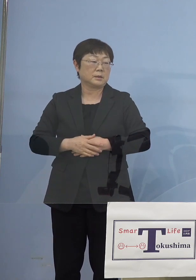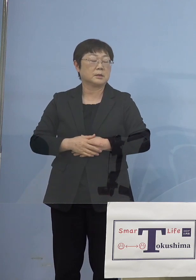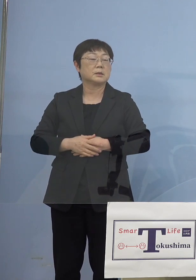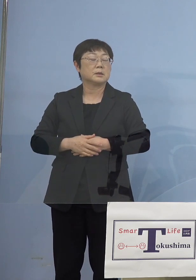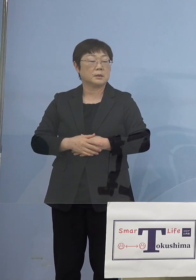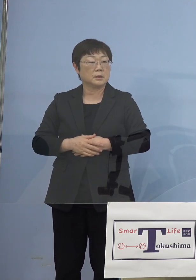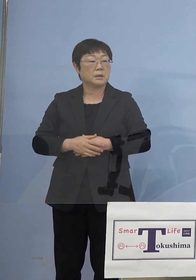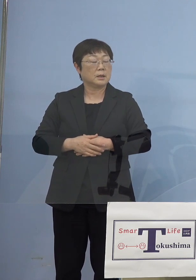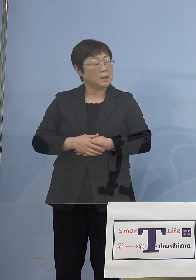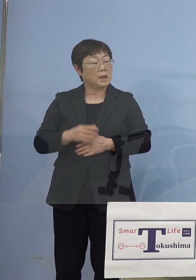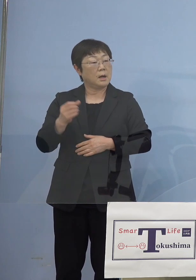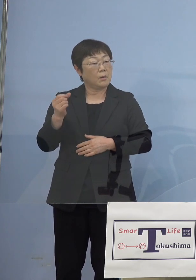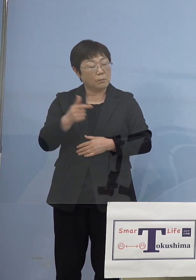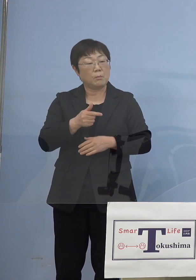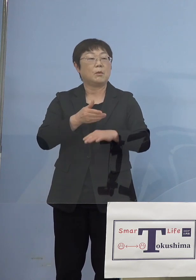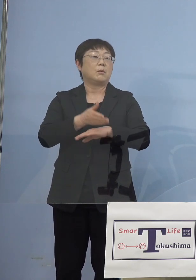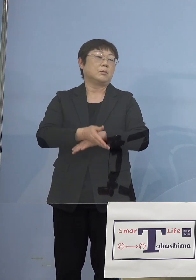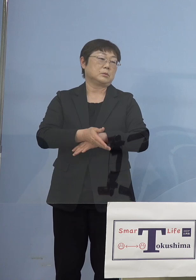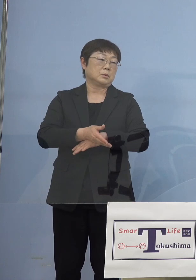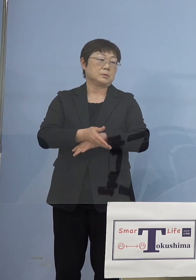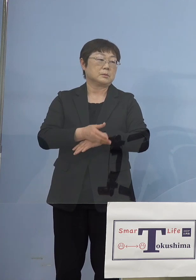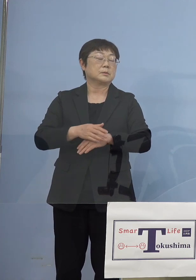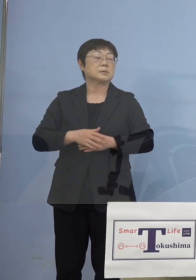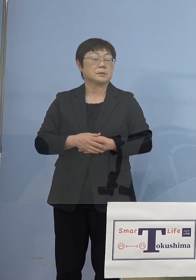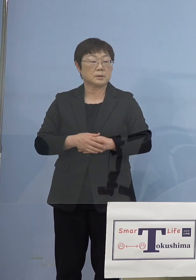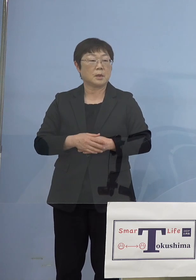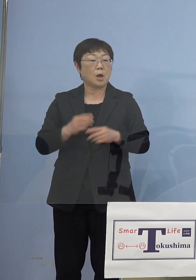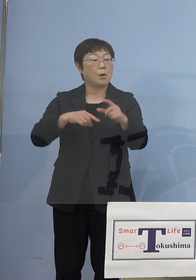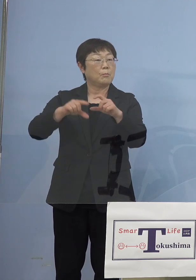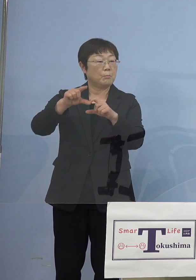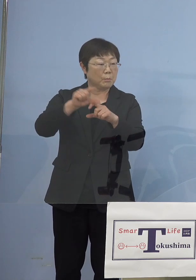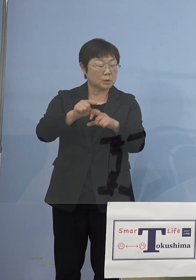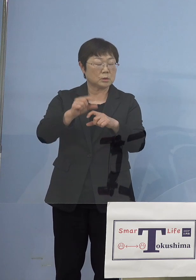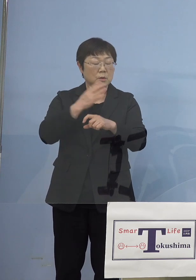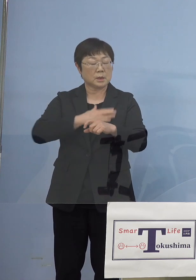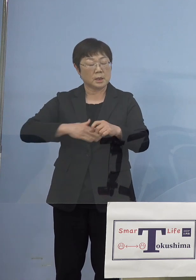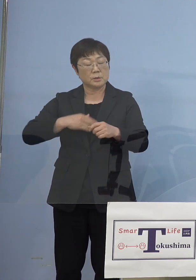ちょっとスピード感がないんじゃないかと やはりもっともっと体調が悪い